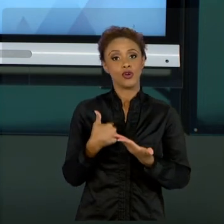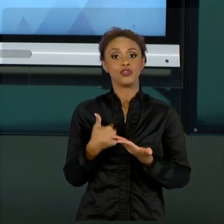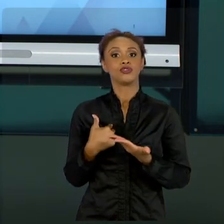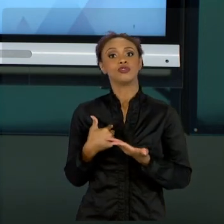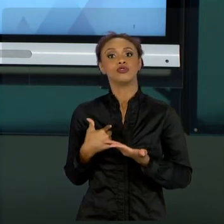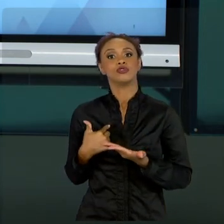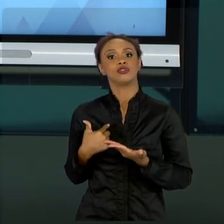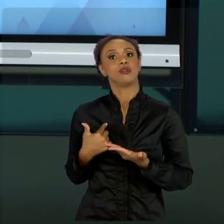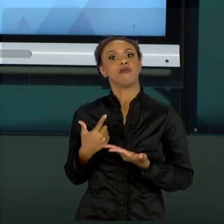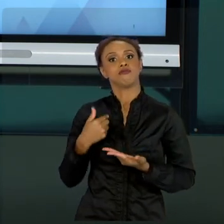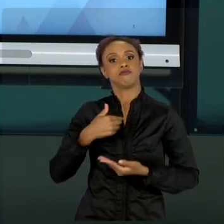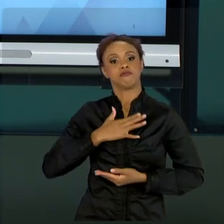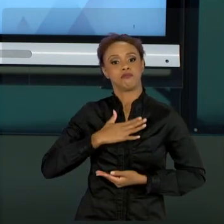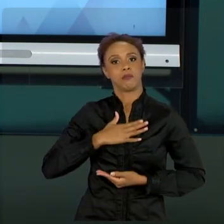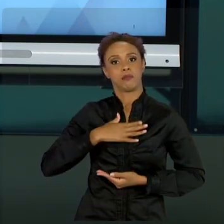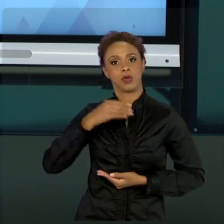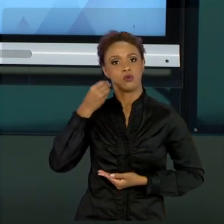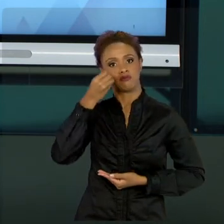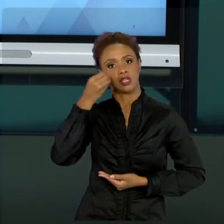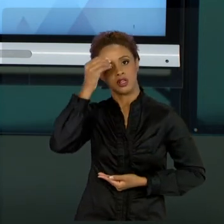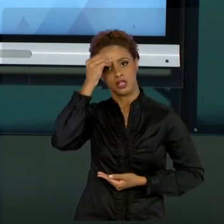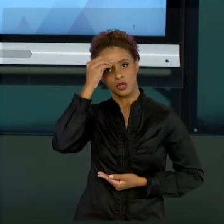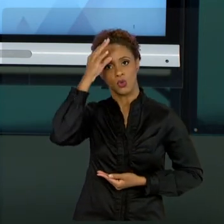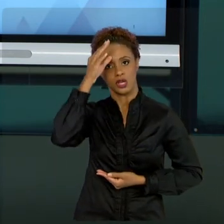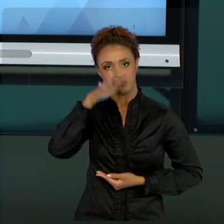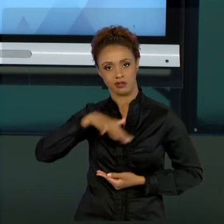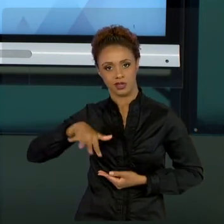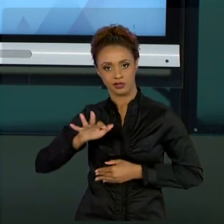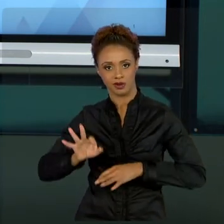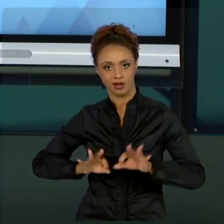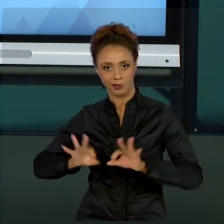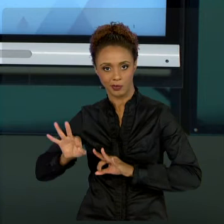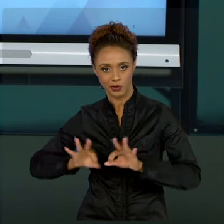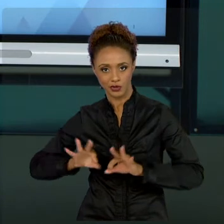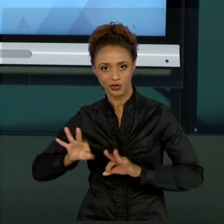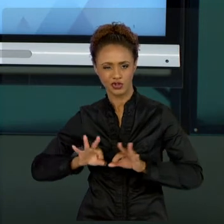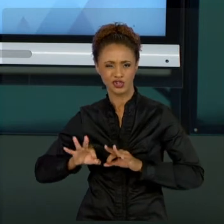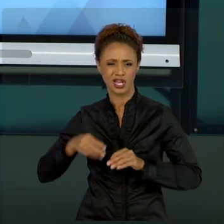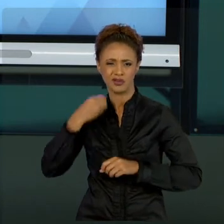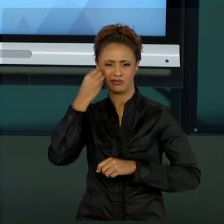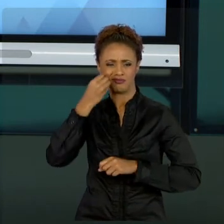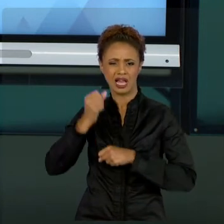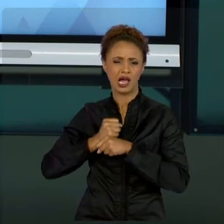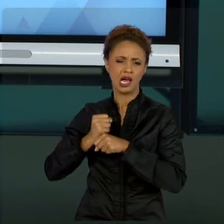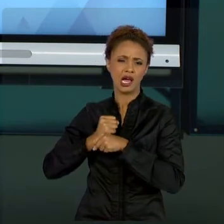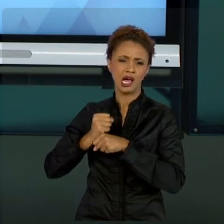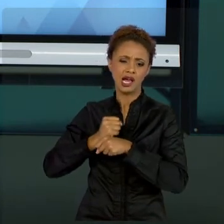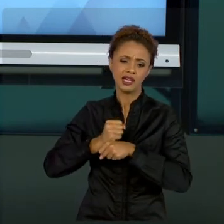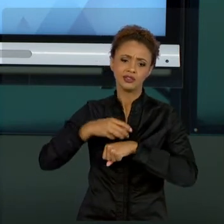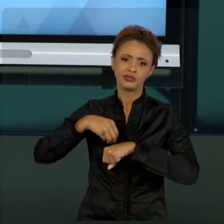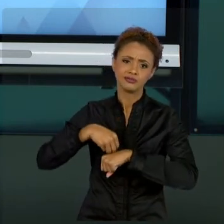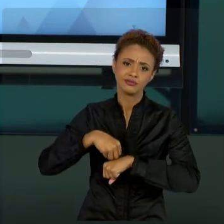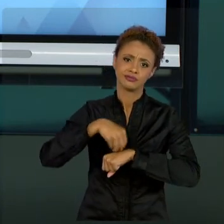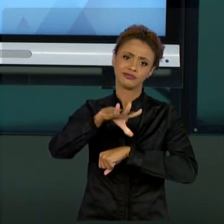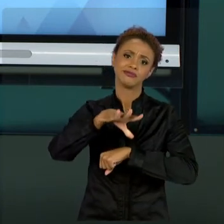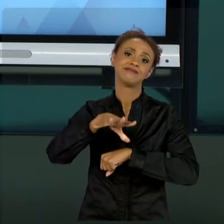CONHECIMENTO DE PROJETOS DESENVOLVIDO DURANTE TANTOS ANOS PARA VOCÊ, QUE TAMBÉM ESTÁ BUSCANDO